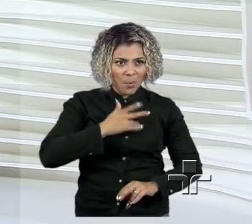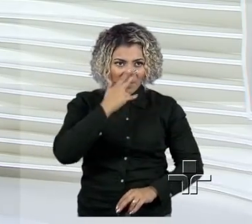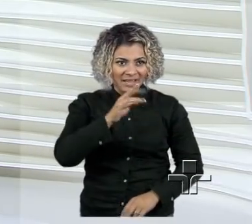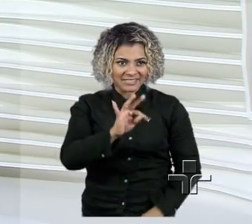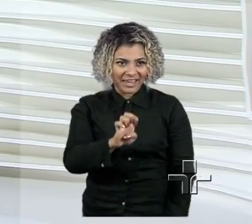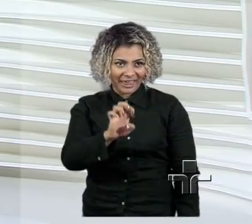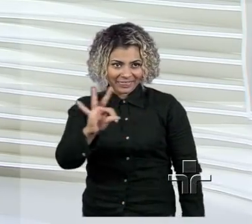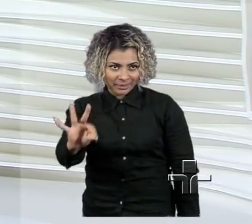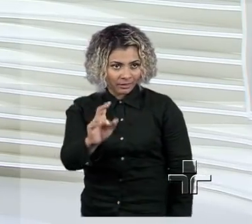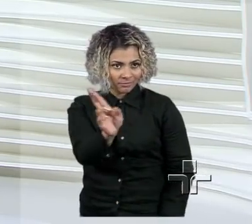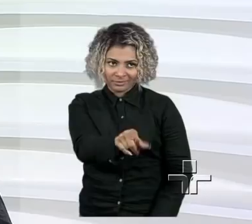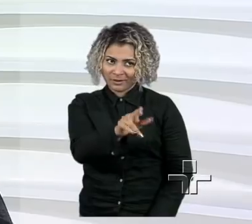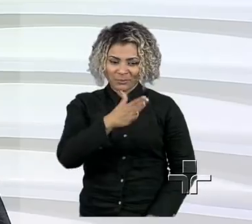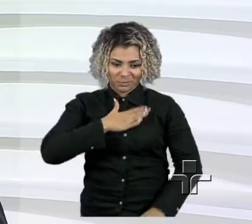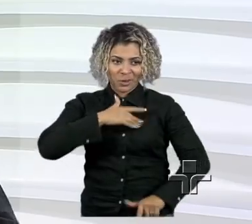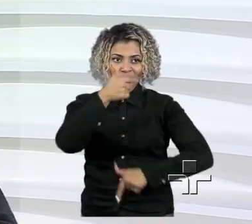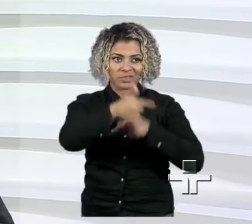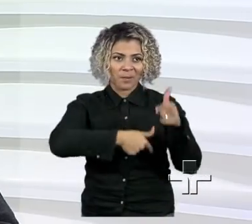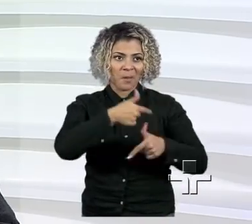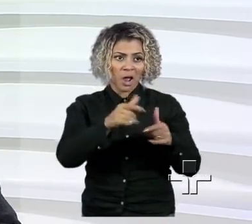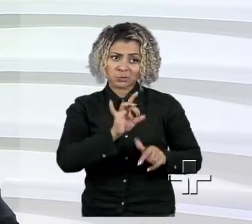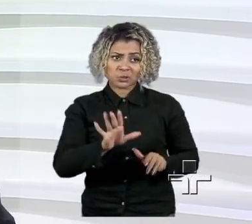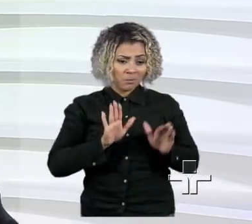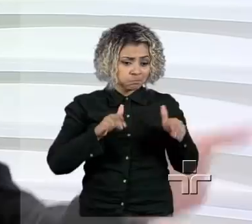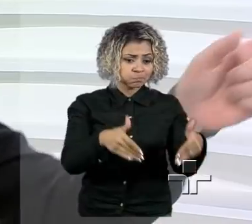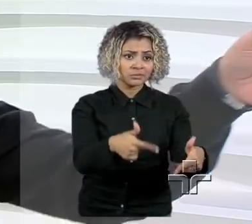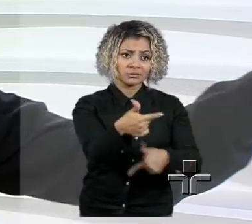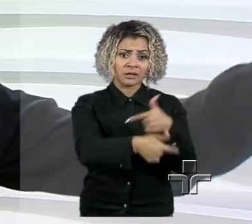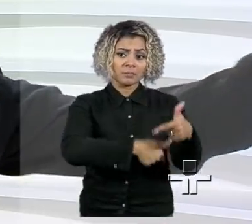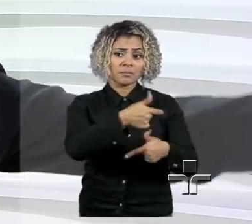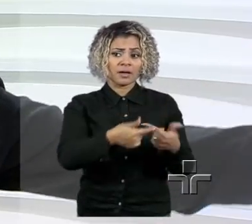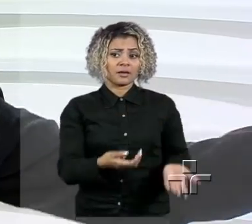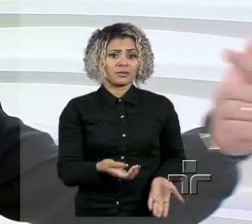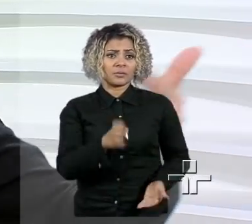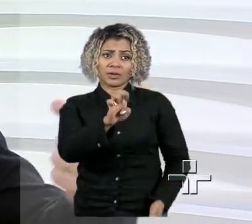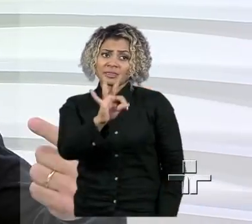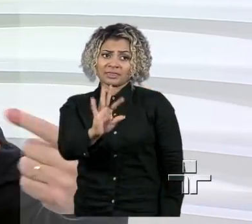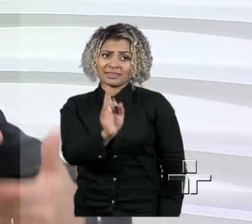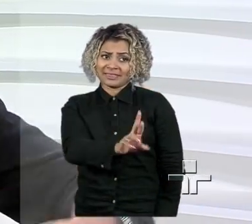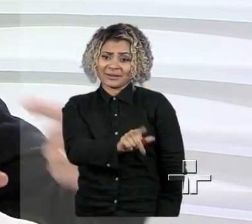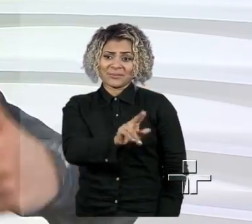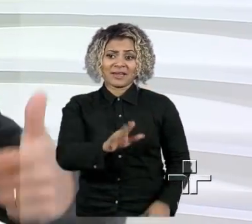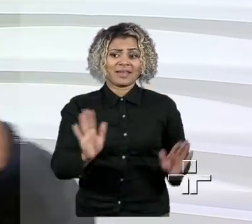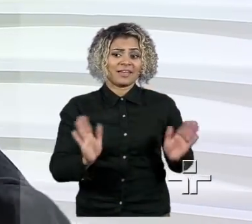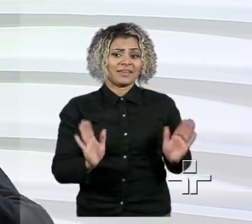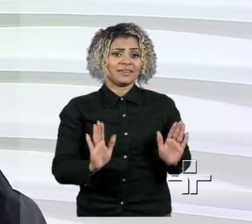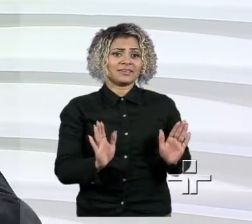Eu sou um trabalhador, alguém que, isso tem muito a ver com o instituto, quer dizer, eu